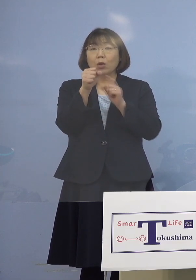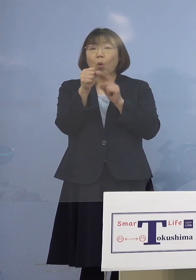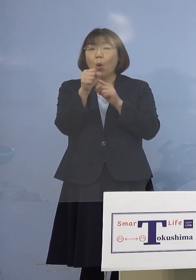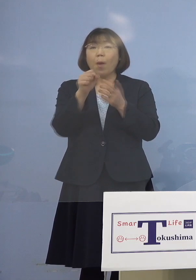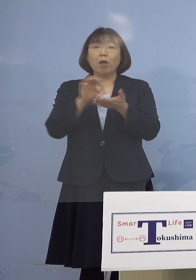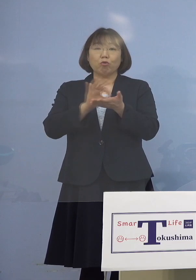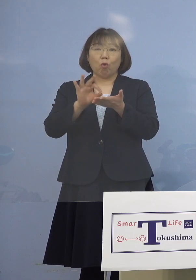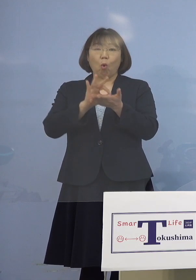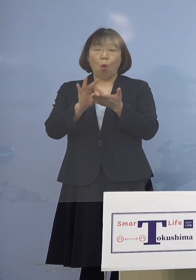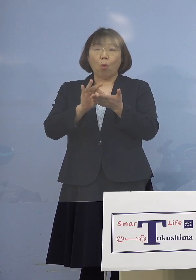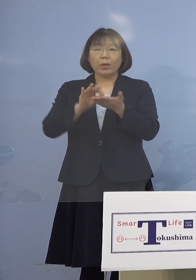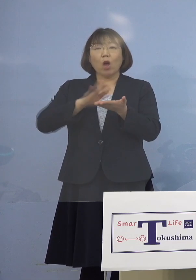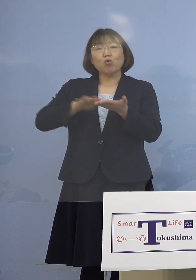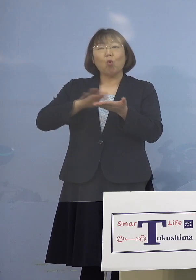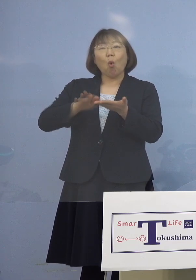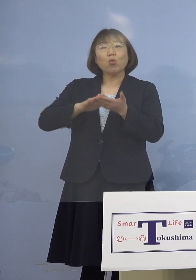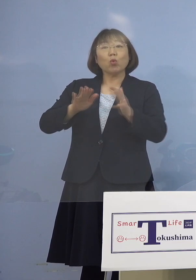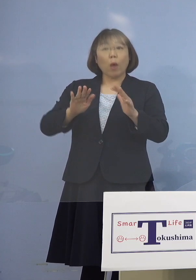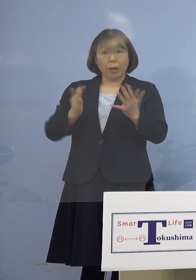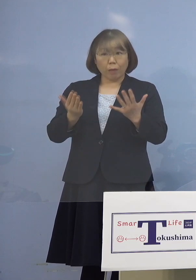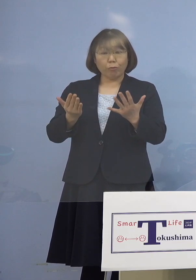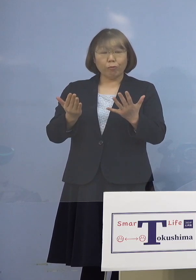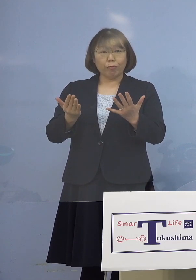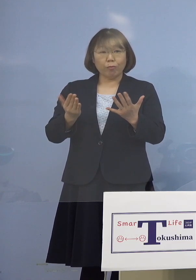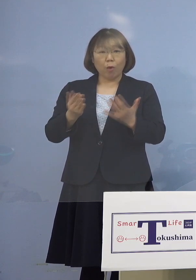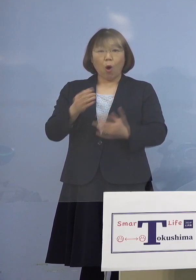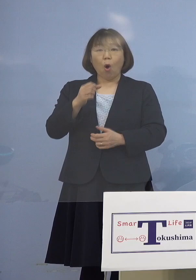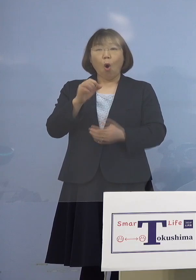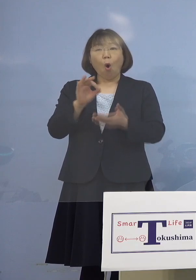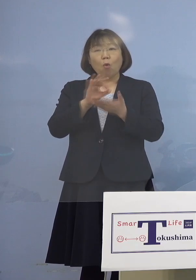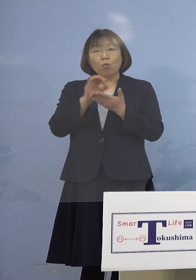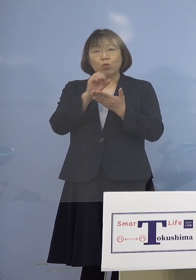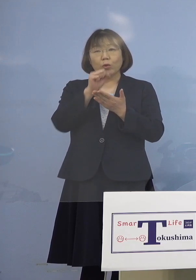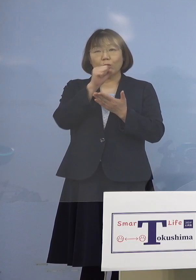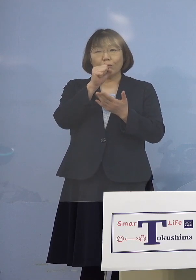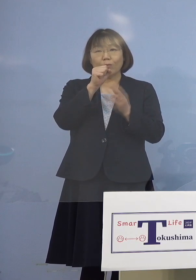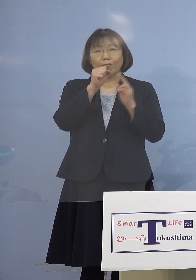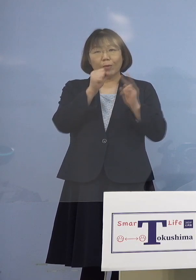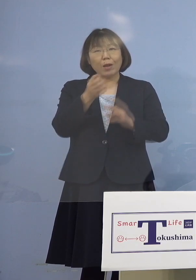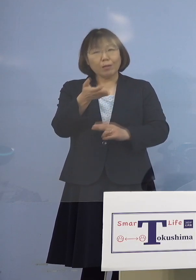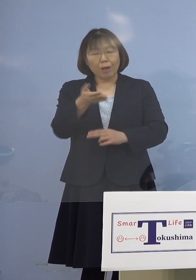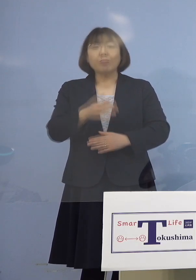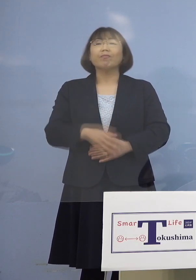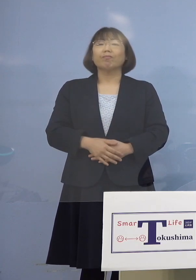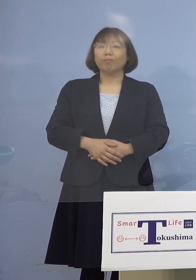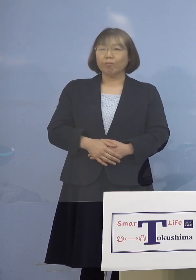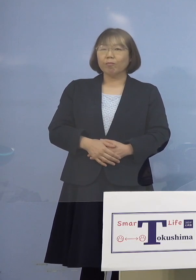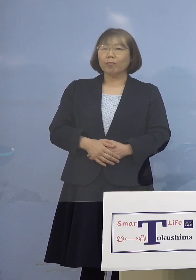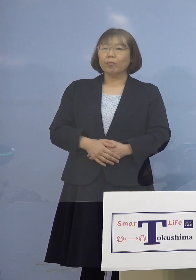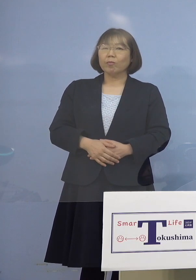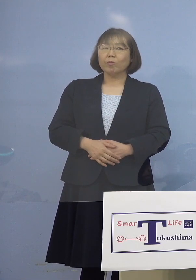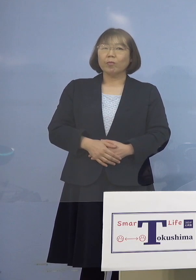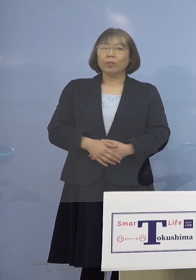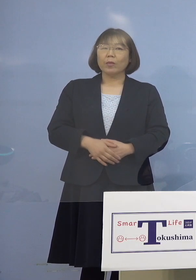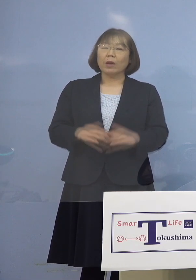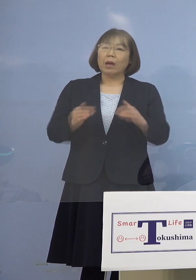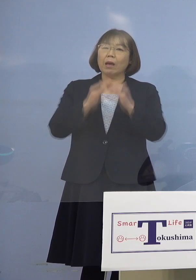消毒などはせずに使っていた ということでしょうか （知事） 1番はカラオケボックスの場合